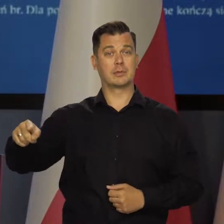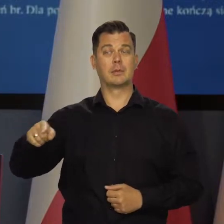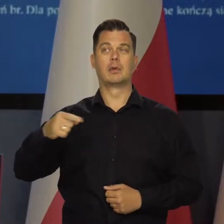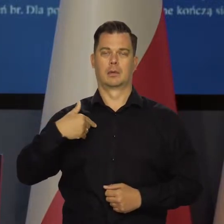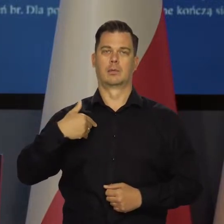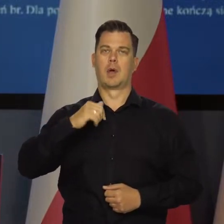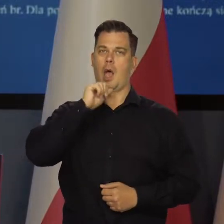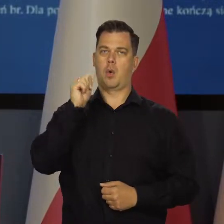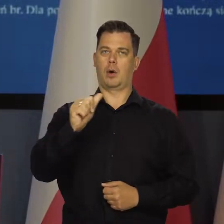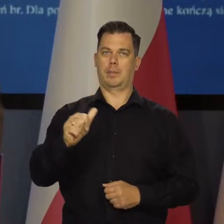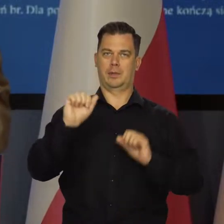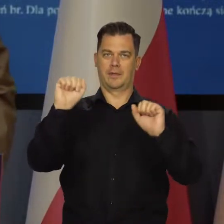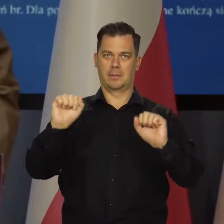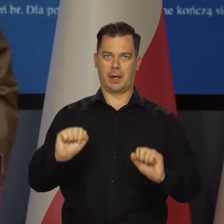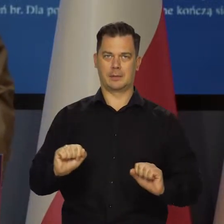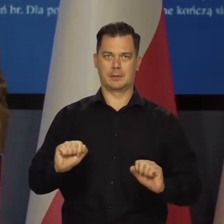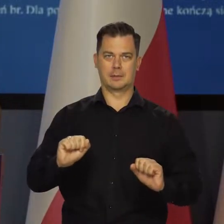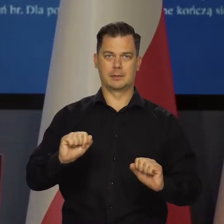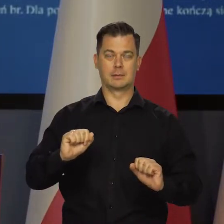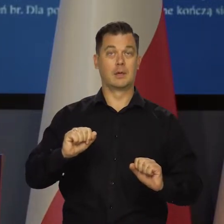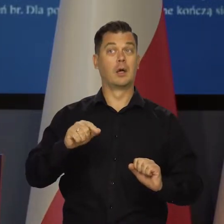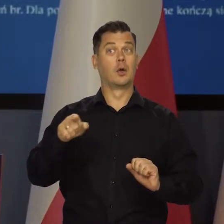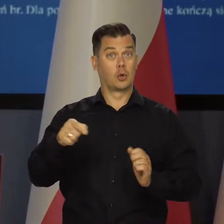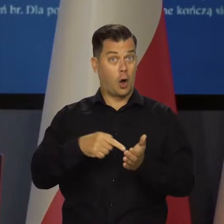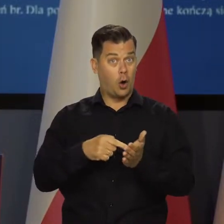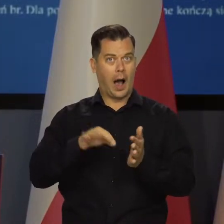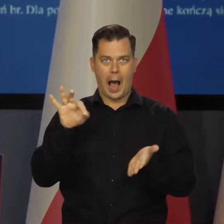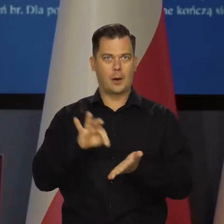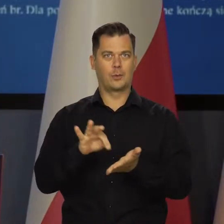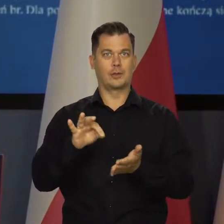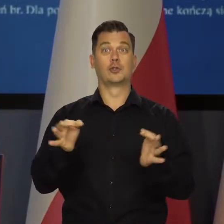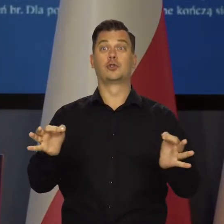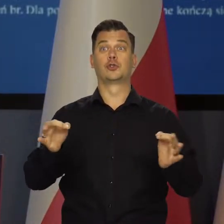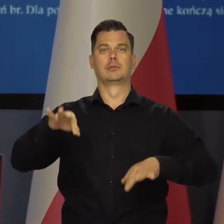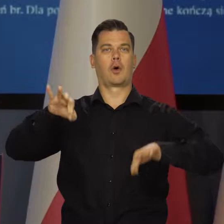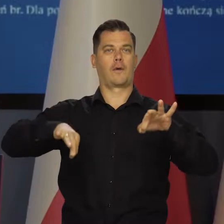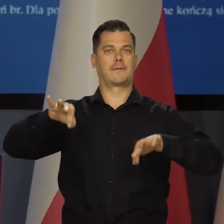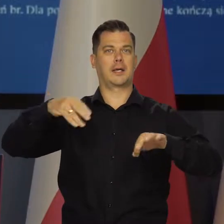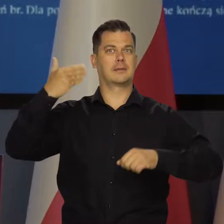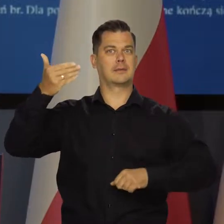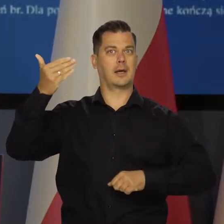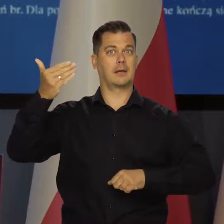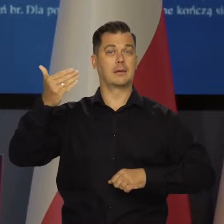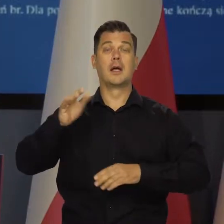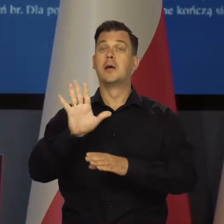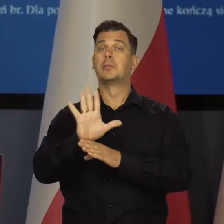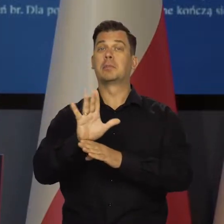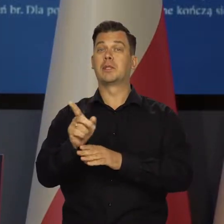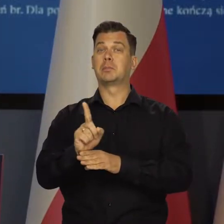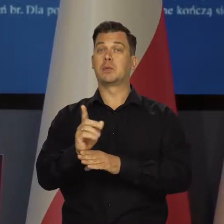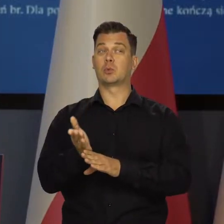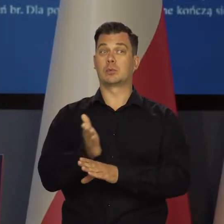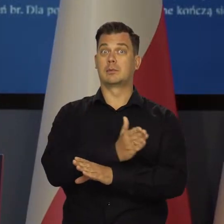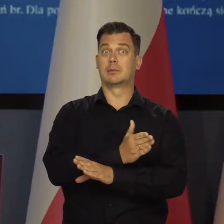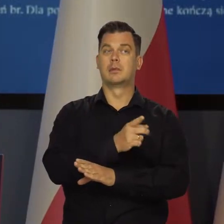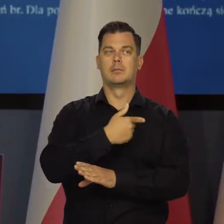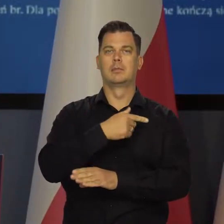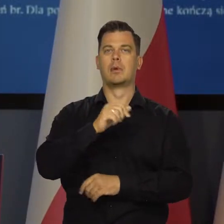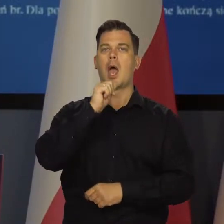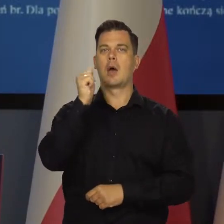dołączył wreszcie Europejski Bank Centralny. Jak mam tę konferencję prasową z państwem dzisiaj, to 15 minut wcześniej zaczęła się konferencja prasowa